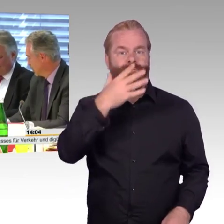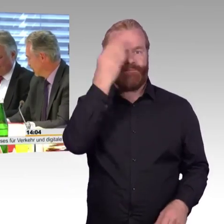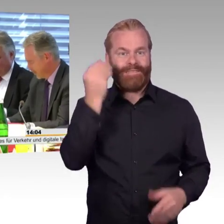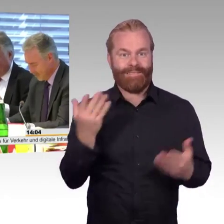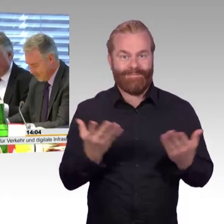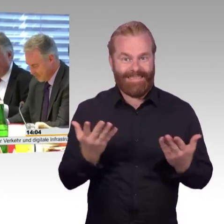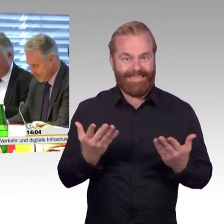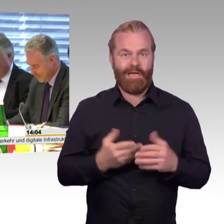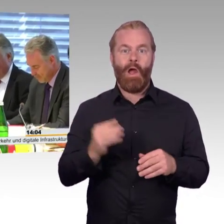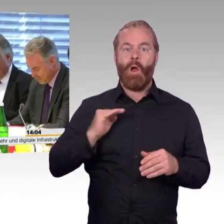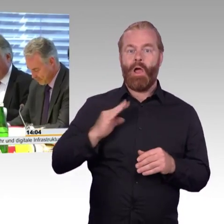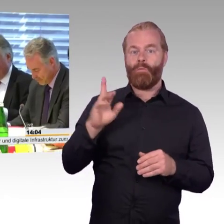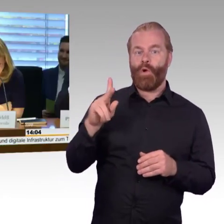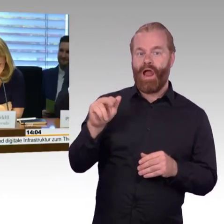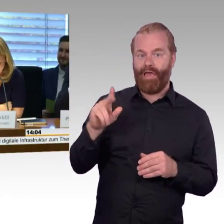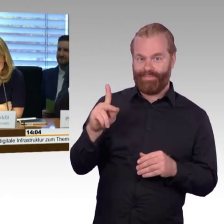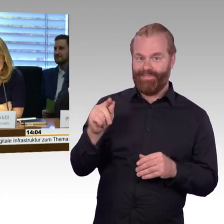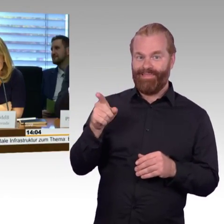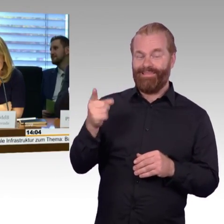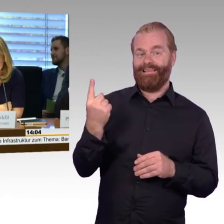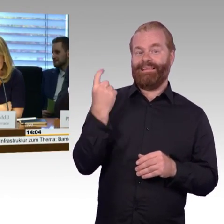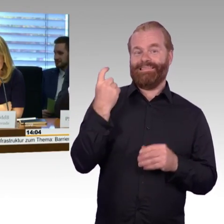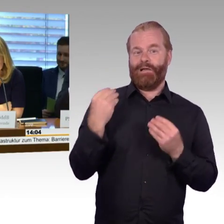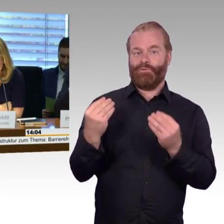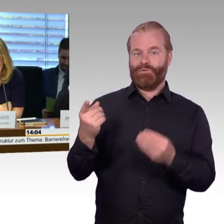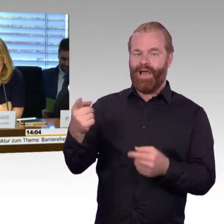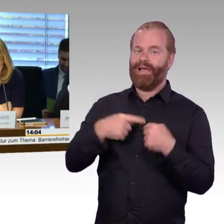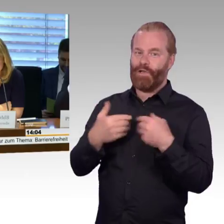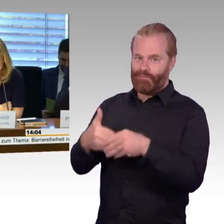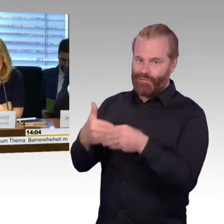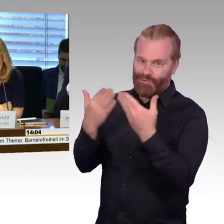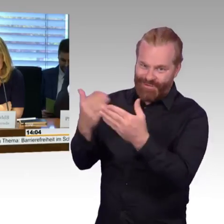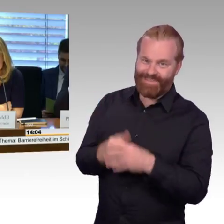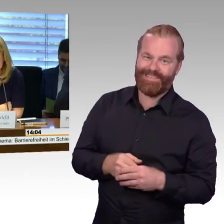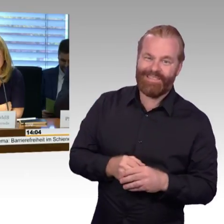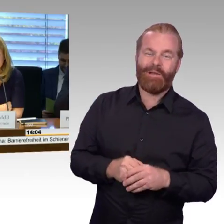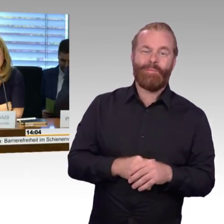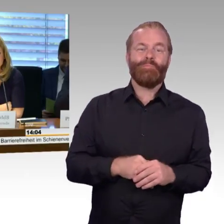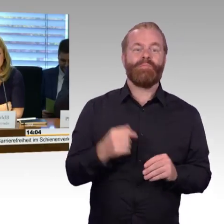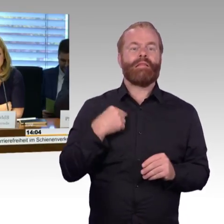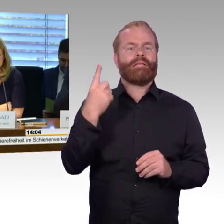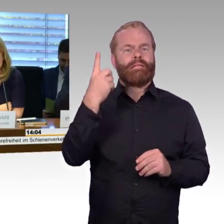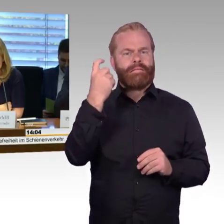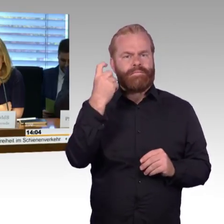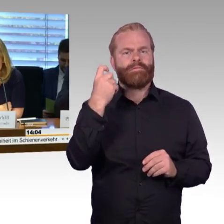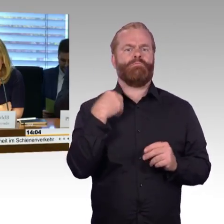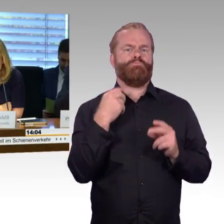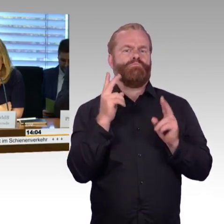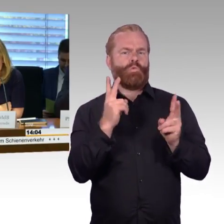Na ja, gut. Die Anhörung soll nach folgendem Verfahren ablaufen: Zu Beginn möchte ich den Sachverständigen